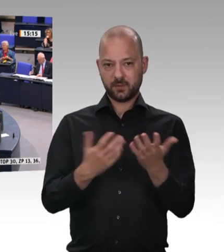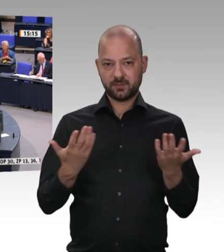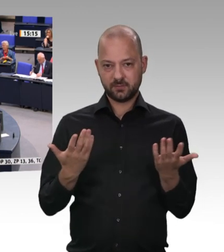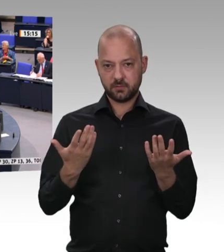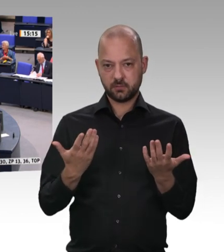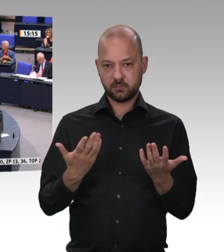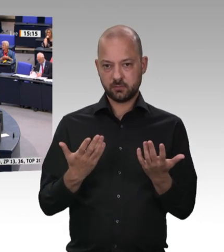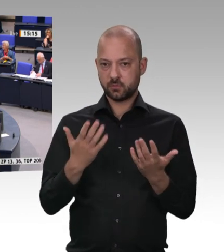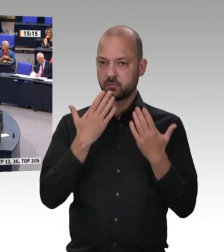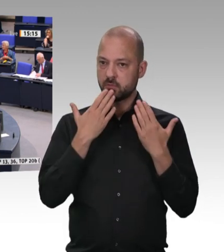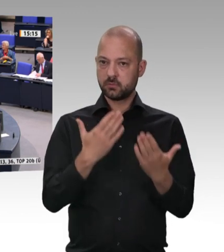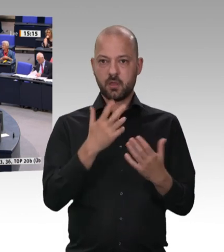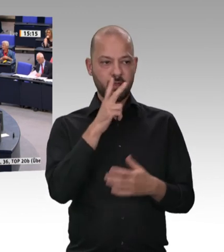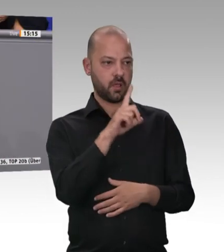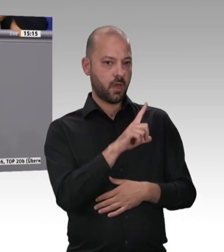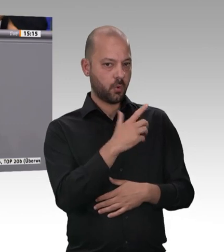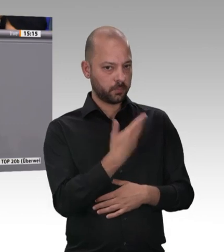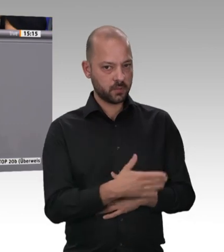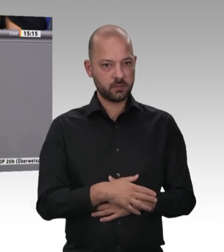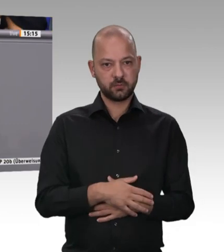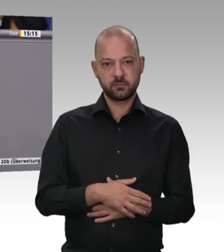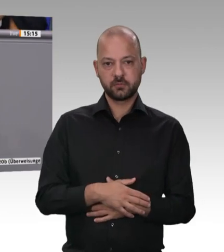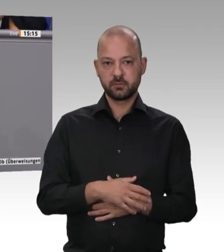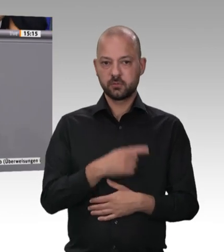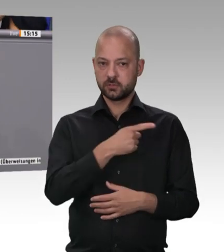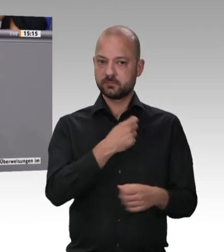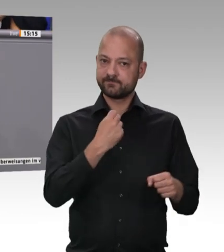Arbeitskontrolle –, wahrnimmt und zu uns in den Bundestag gekommen ist. Ein herzliches